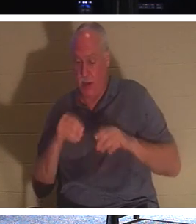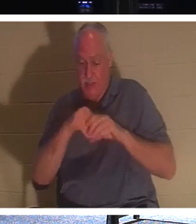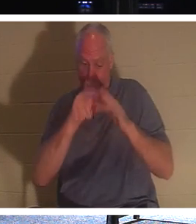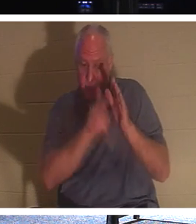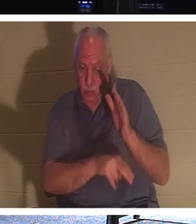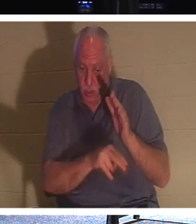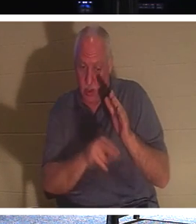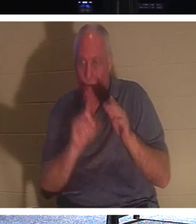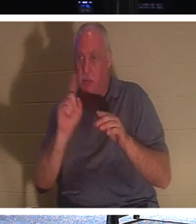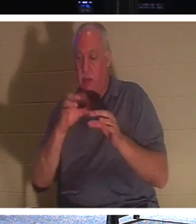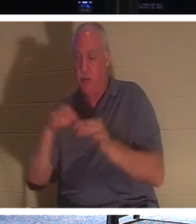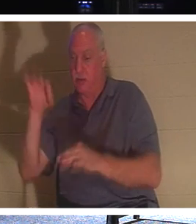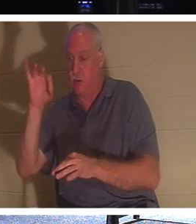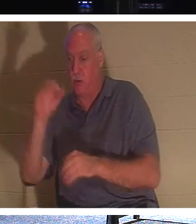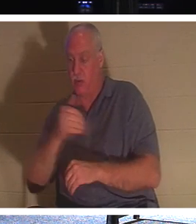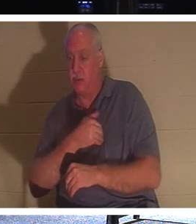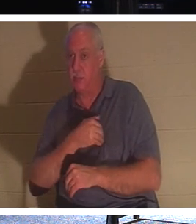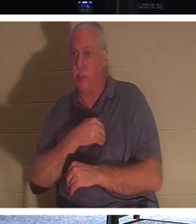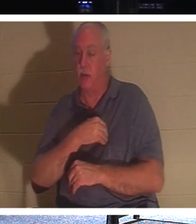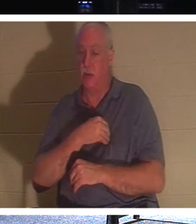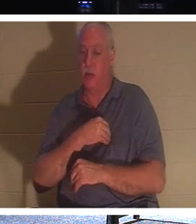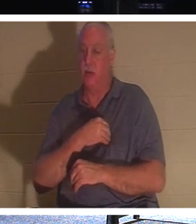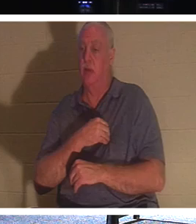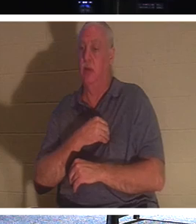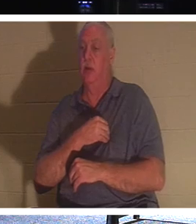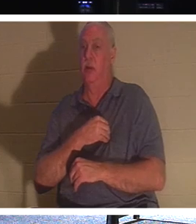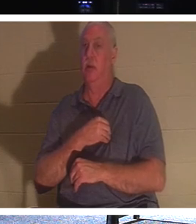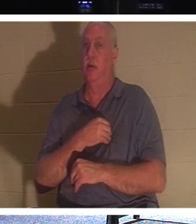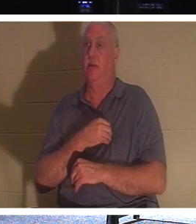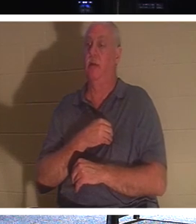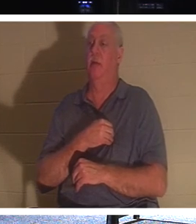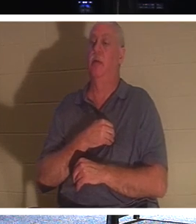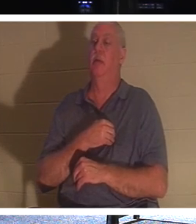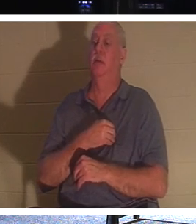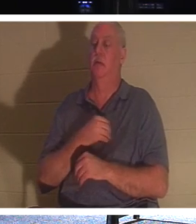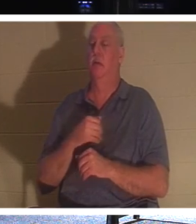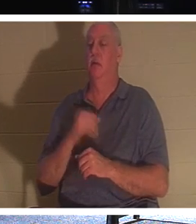우리 본성의 영원한 부분입니다. 신자가 있다면, 신자인 친척은